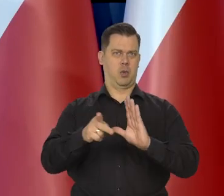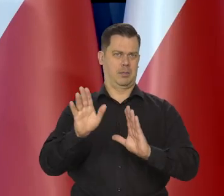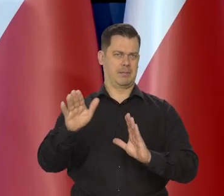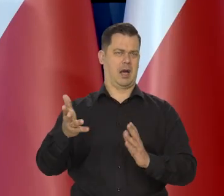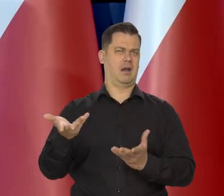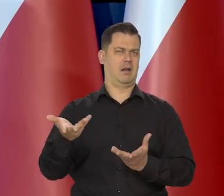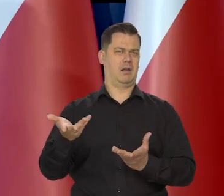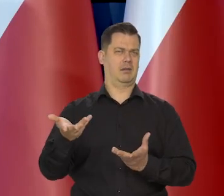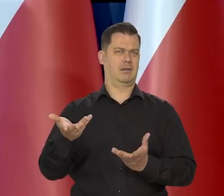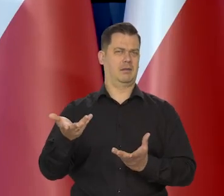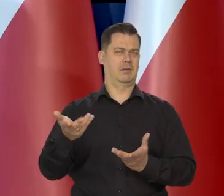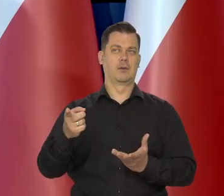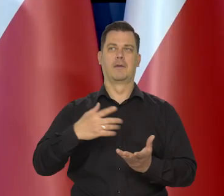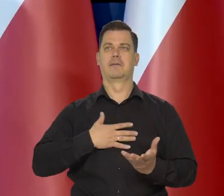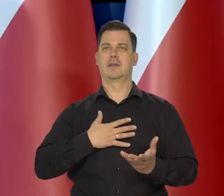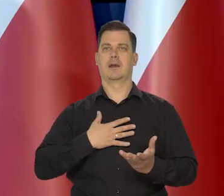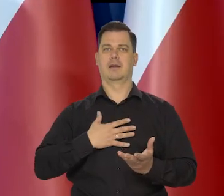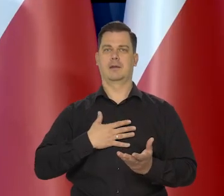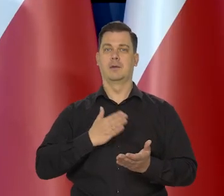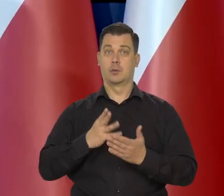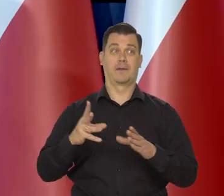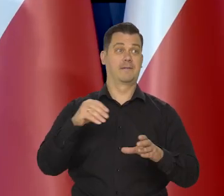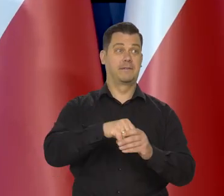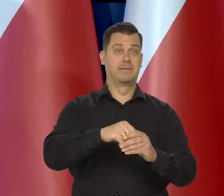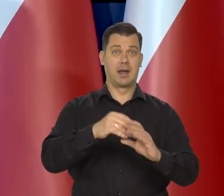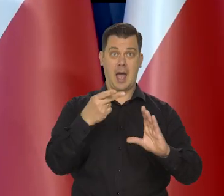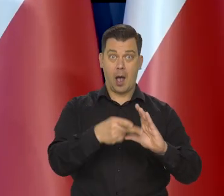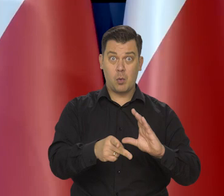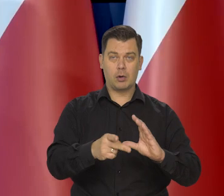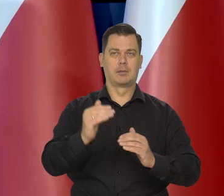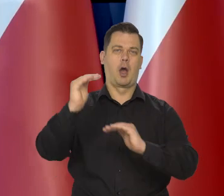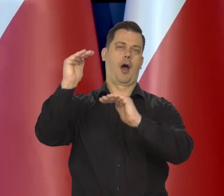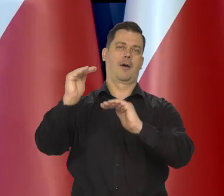Niektórym się wydaje, że wystarczy być w strefie euro, żeby inflacja była niska.